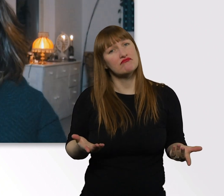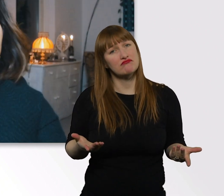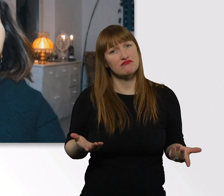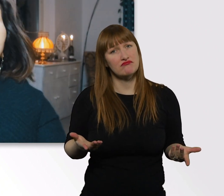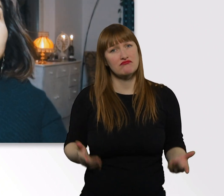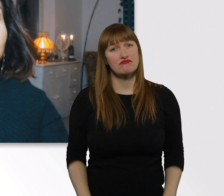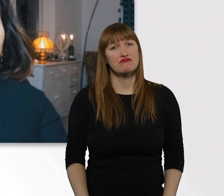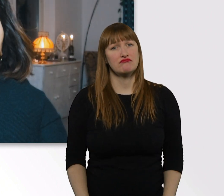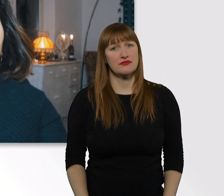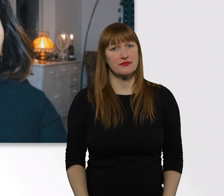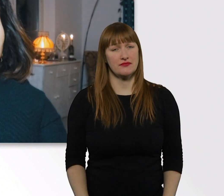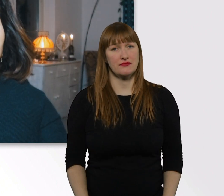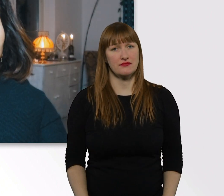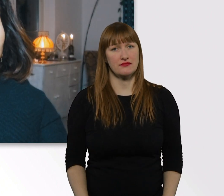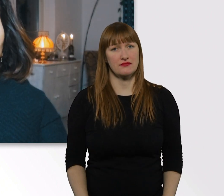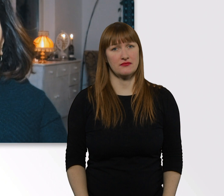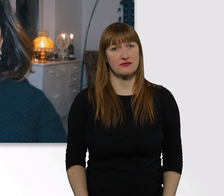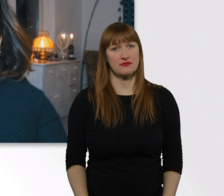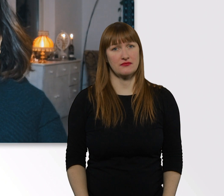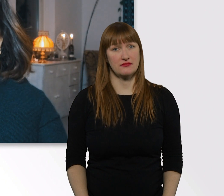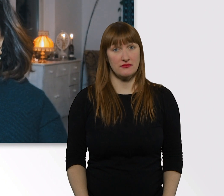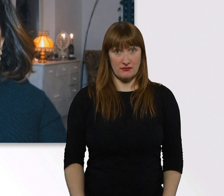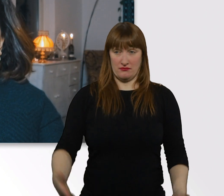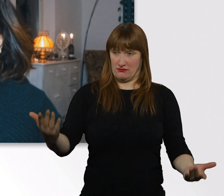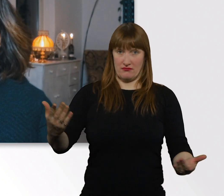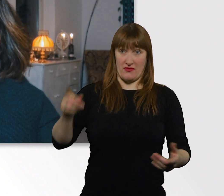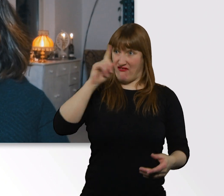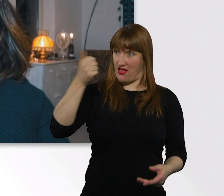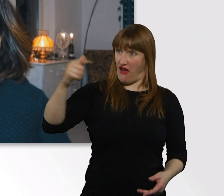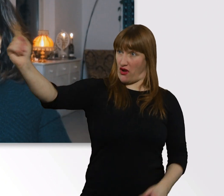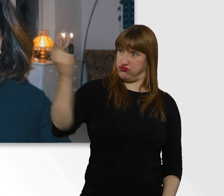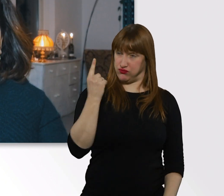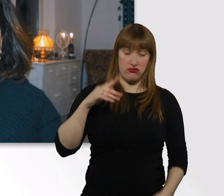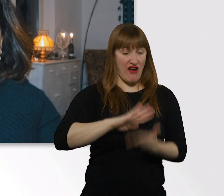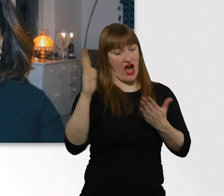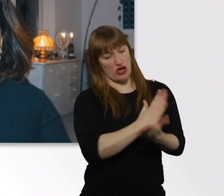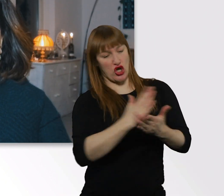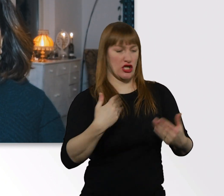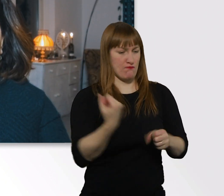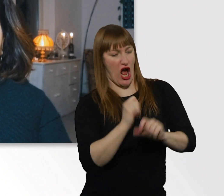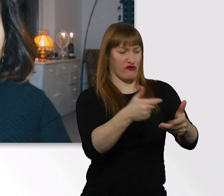wenn man über meinen Kopf hinweg entscheidet und irgendwelche Dinge macht.